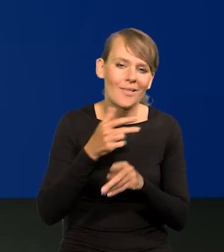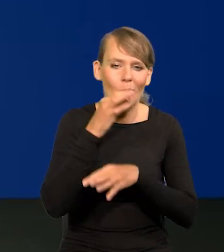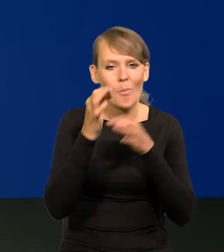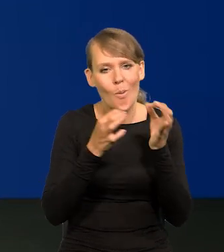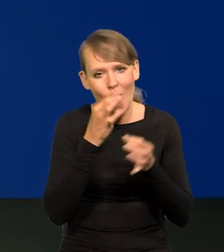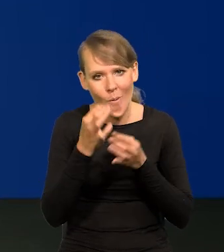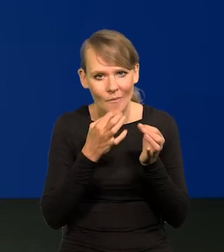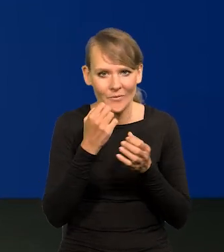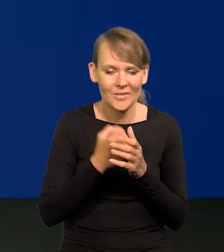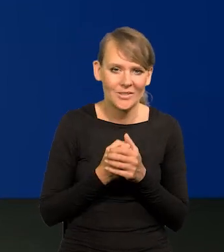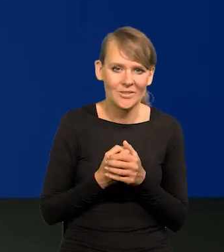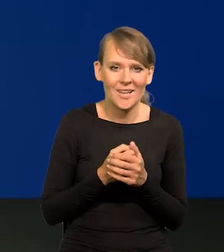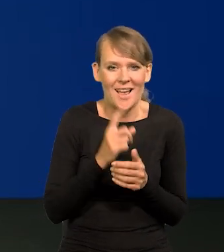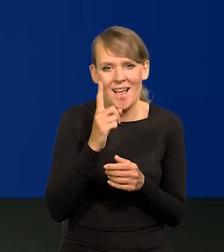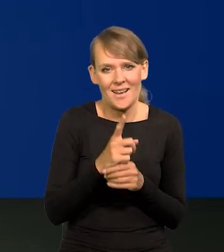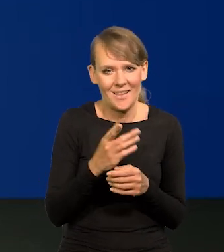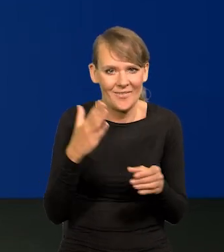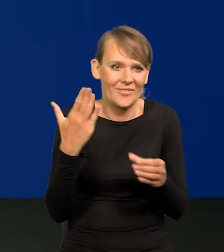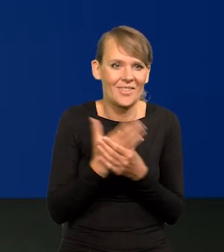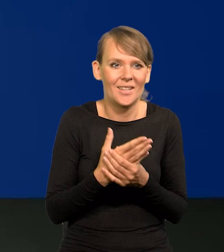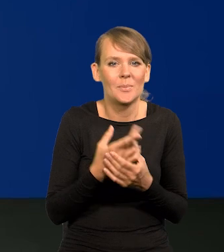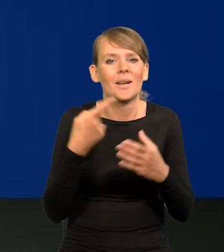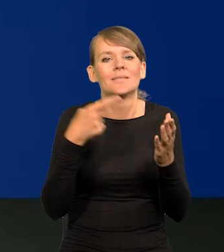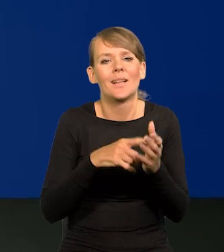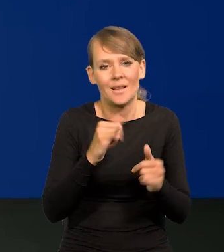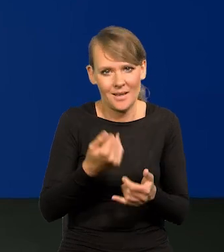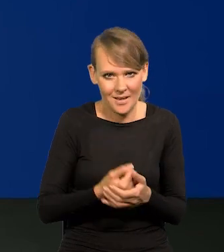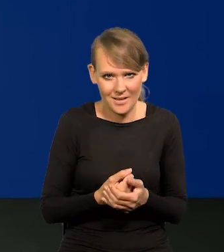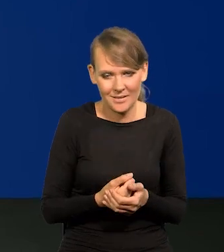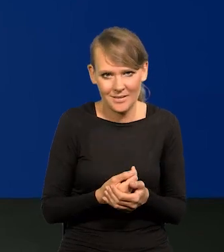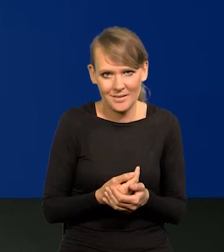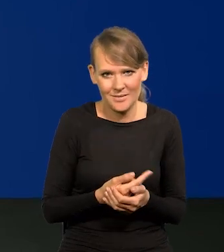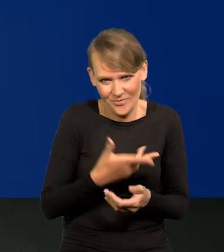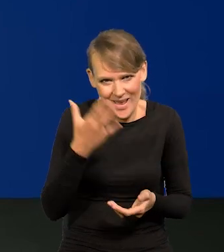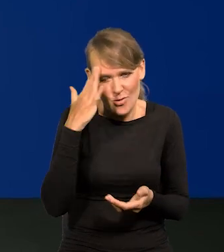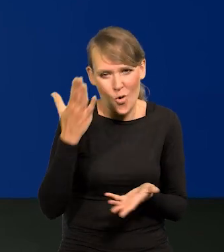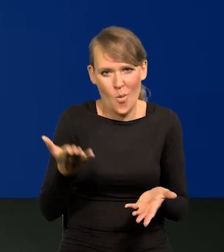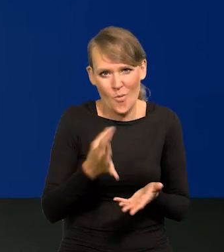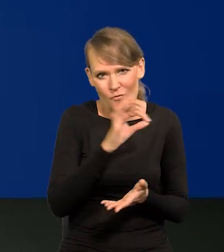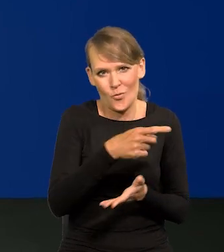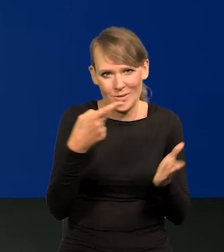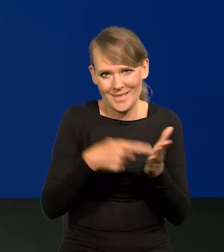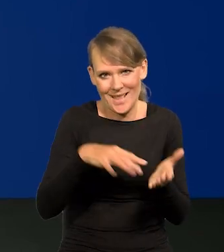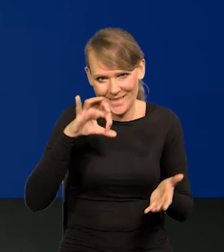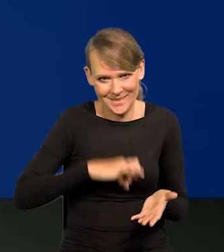Niby czym się mają kierować przedsiębiorcy i sprzedawcy, jak nie motywem zysku?